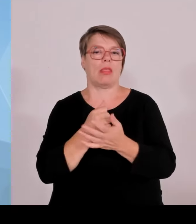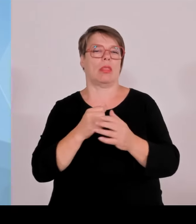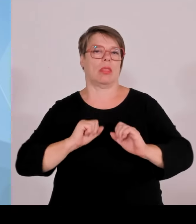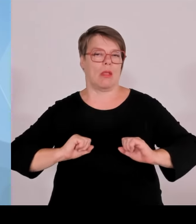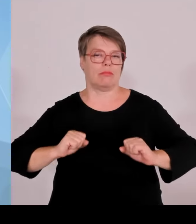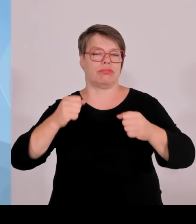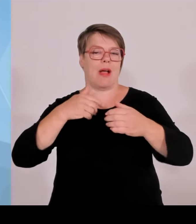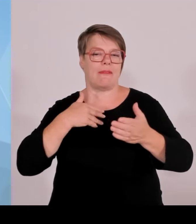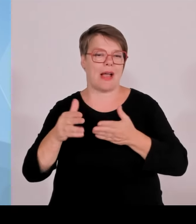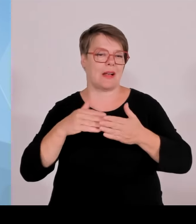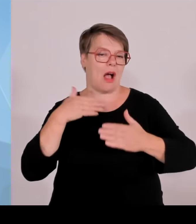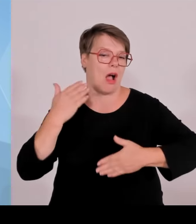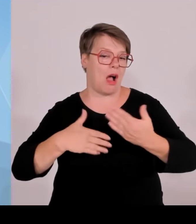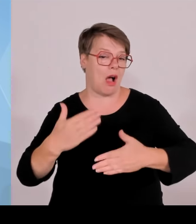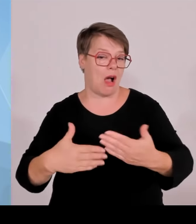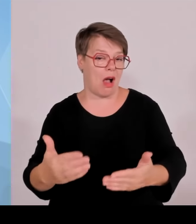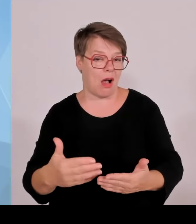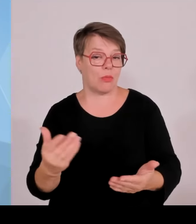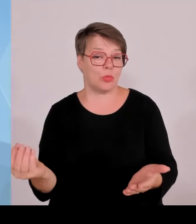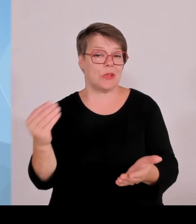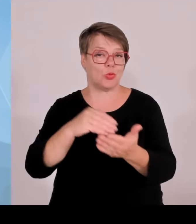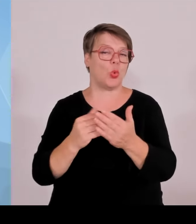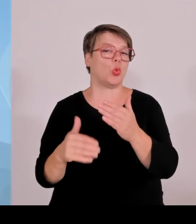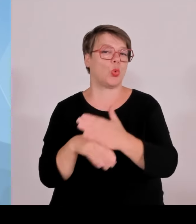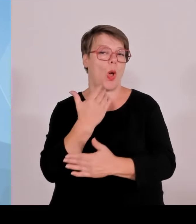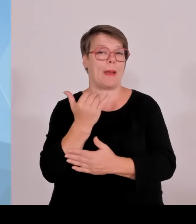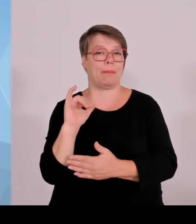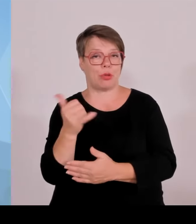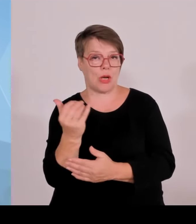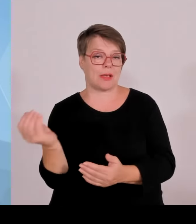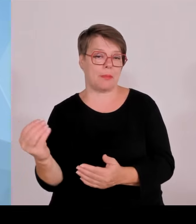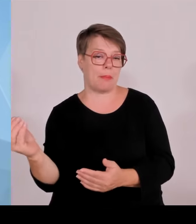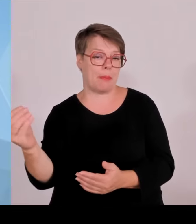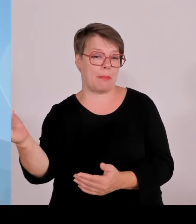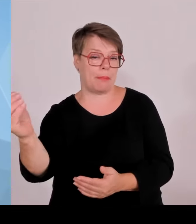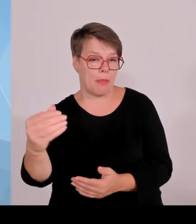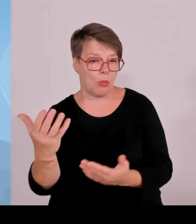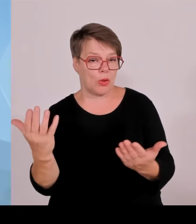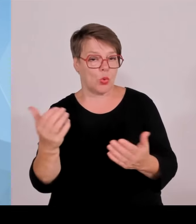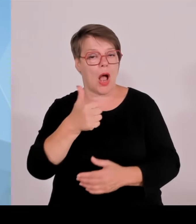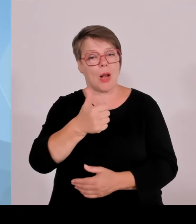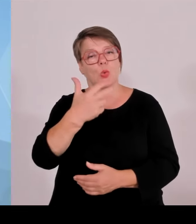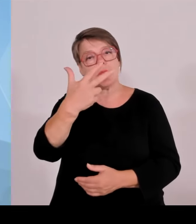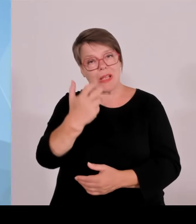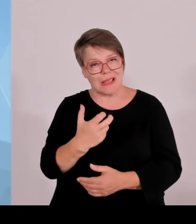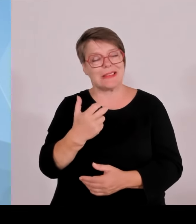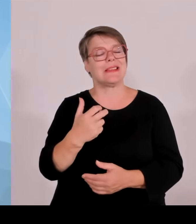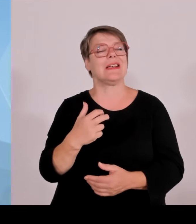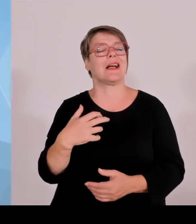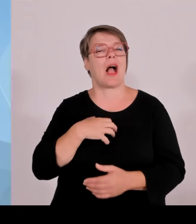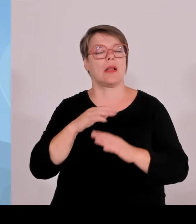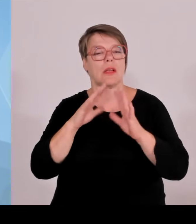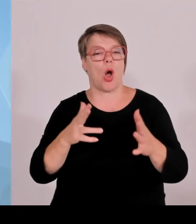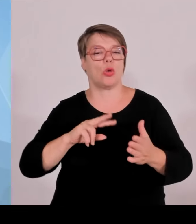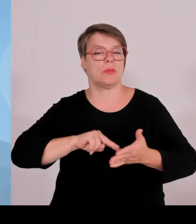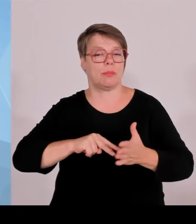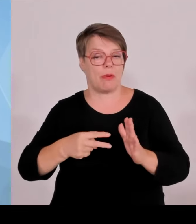mit einem Gesamtvolumen von 5 Milliarden €, davon elf neue Projekte. Das heißt, man sieht, wir stehen an